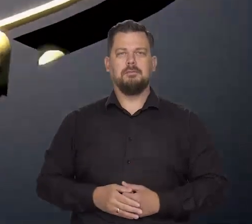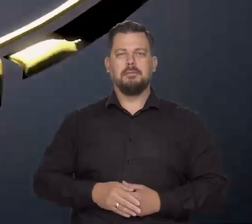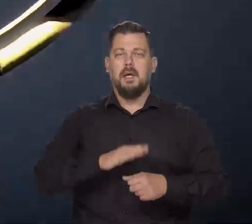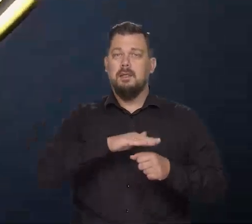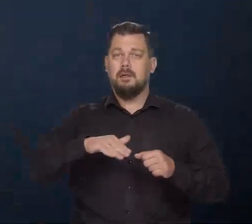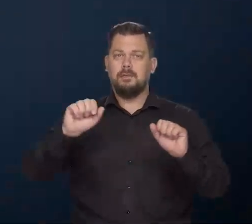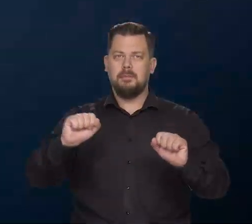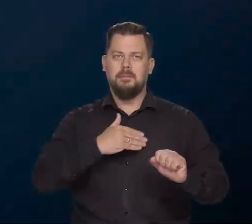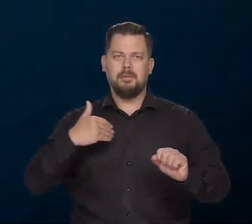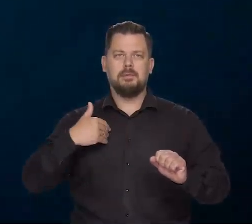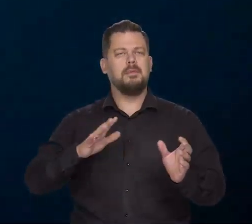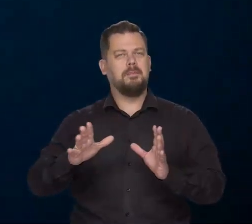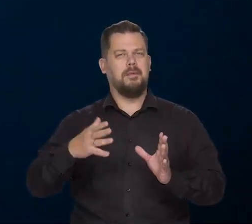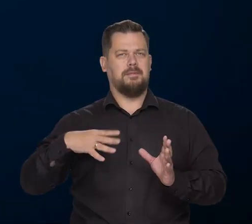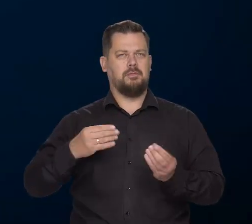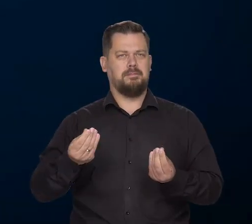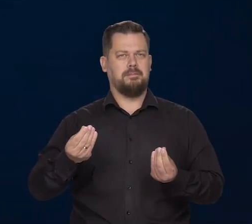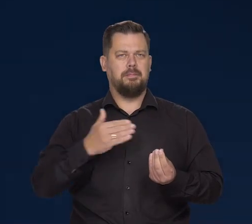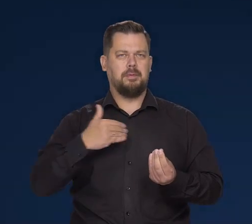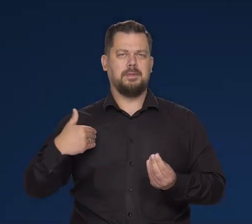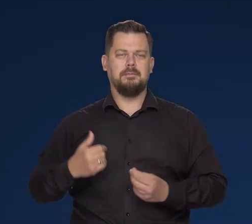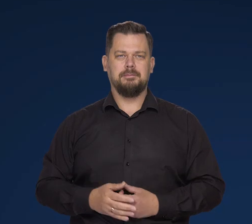Narodowy Bank Polski. Dbamy o wartość polskiego pieniądza.